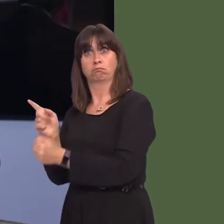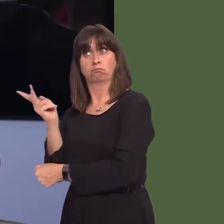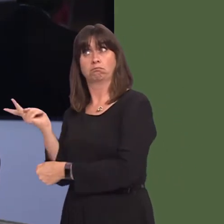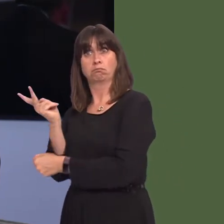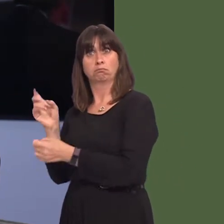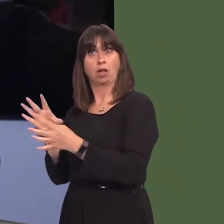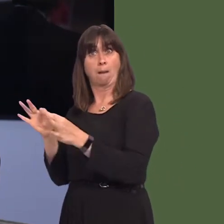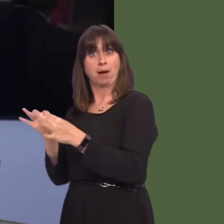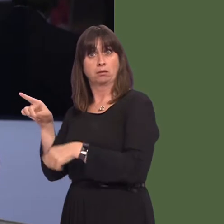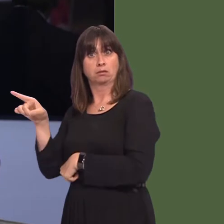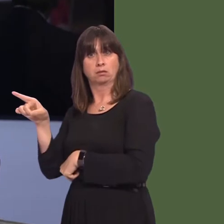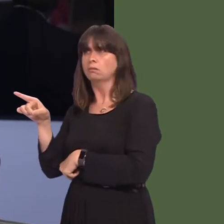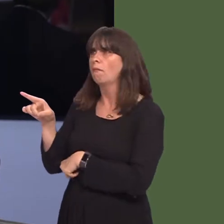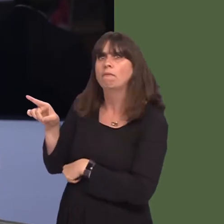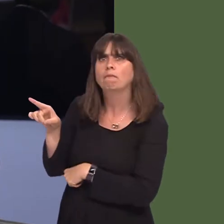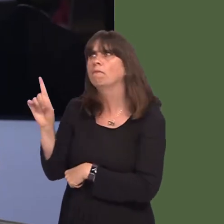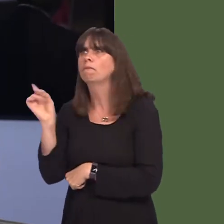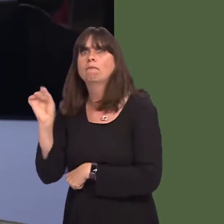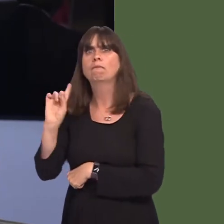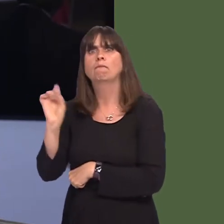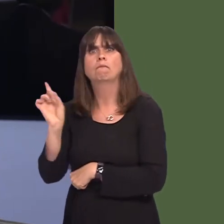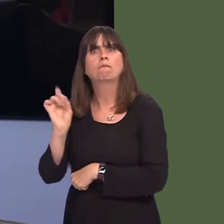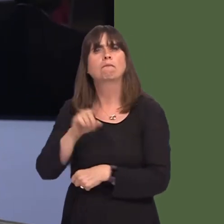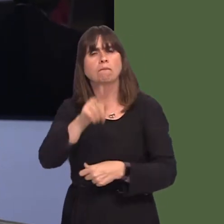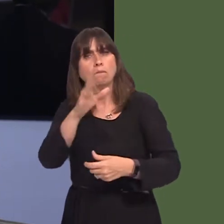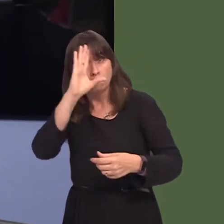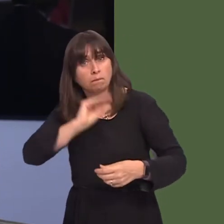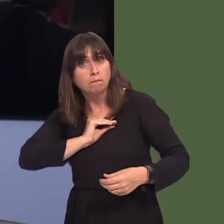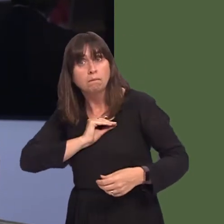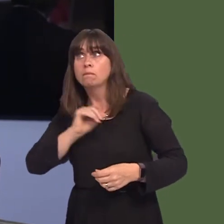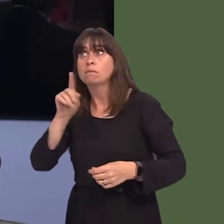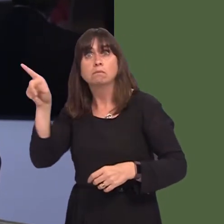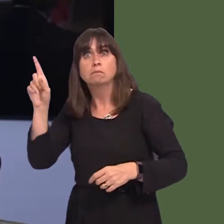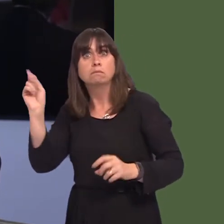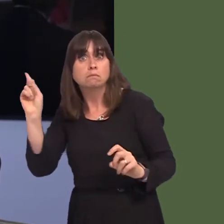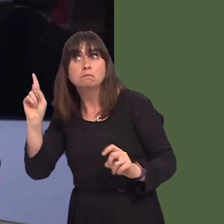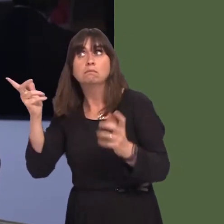Secretary, after his discussion, but will you inform the Assembly what discussions have